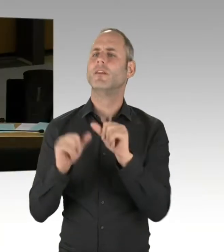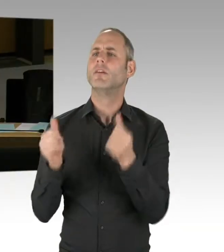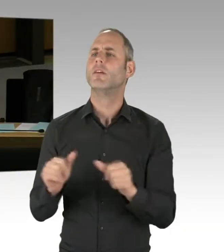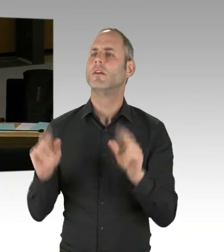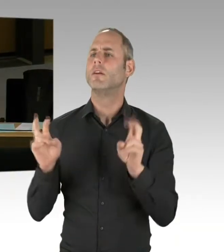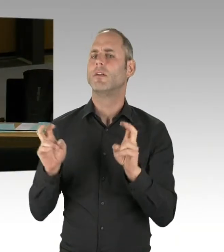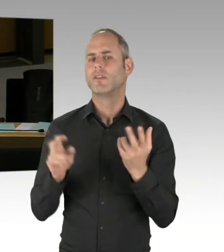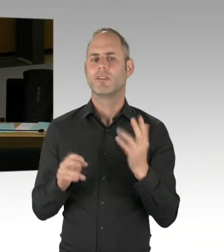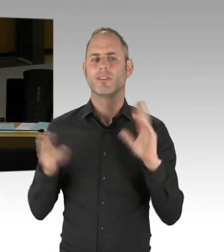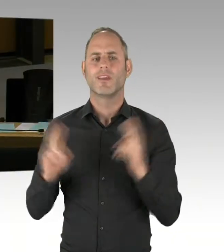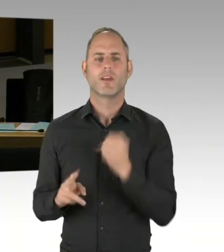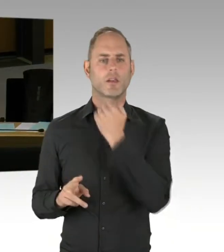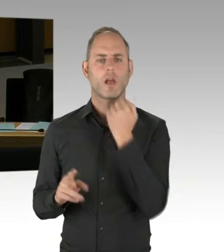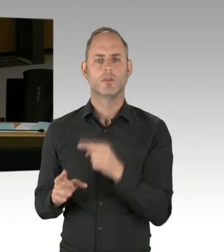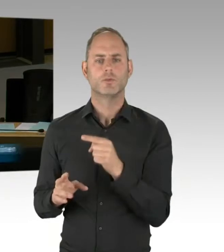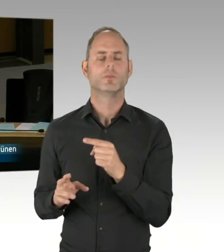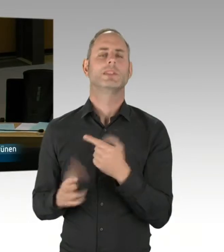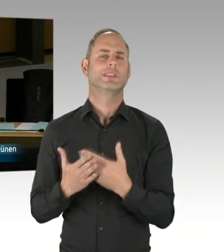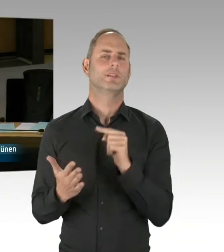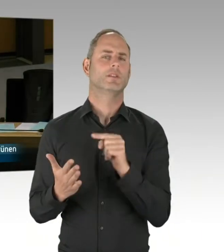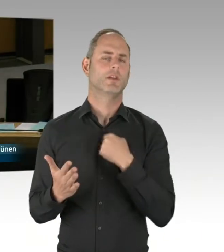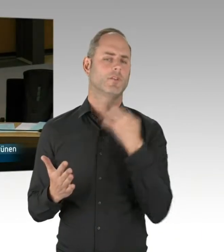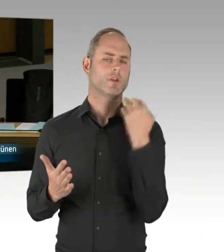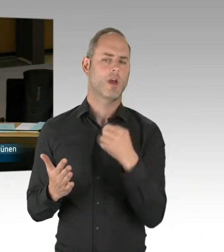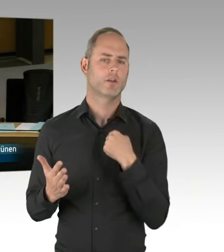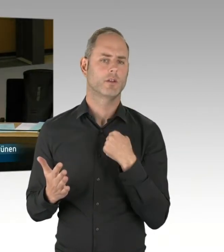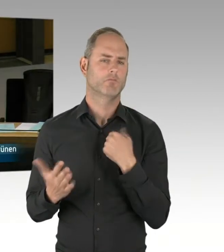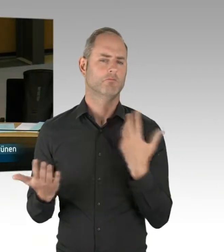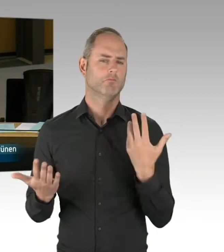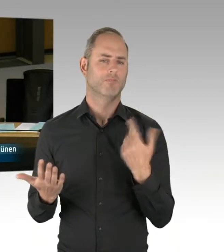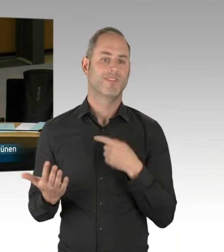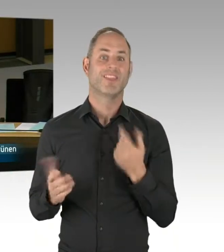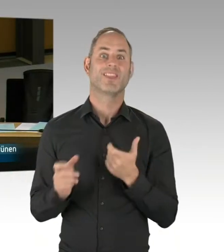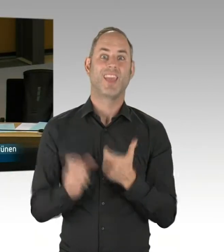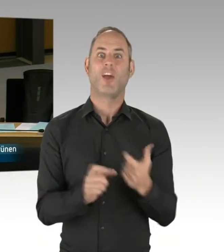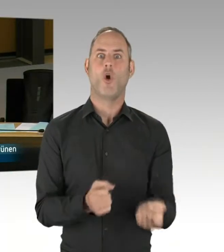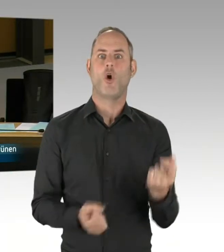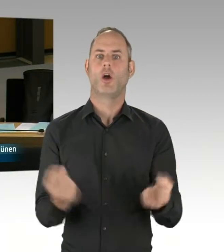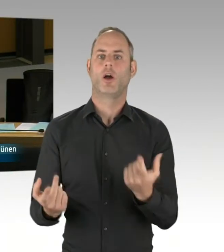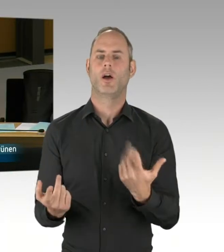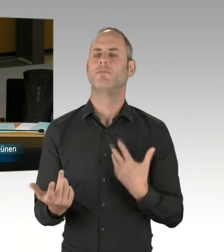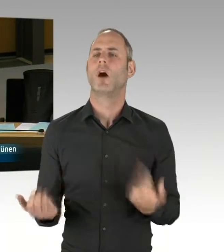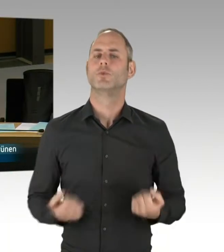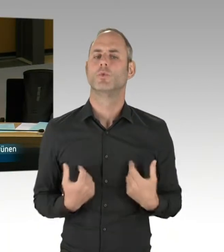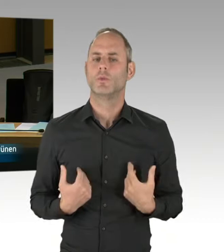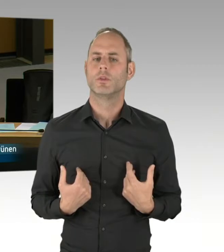Könnten Sie uns noch erläutern, was wir über die Deradikalisierung hinaus tun, insbesondere im Bereich des Opferschutzes